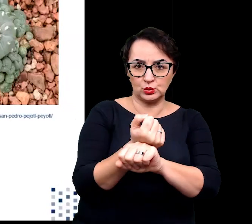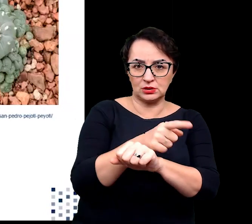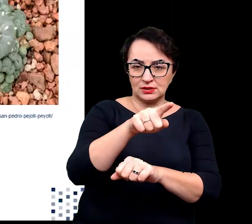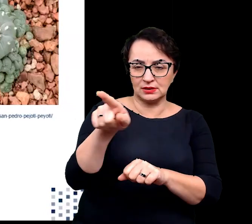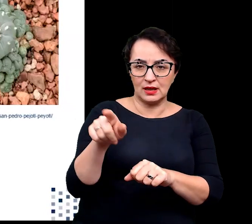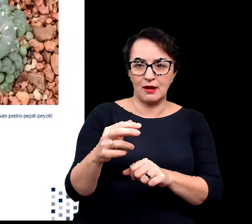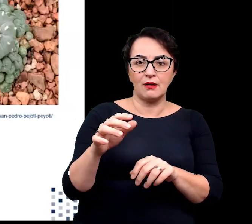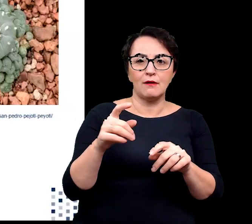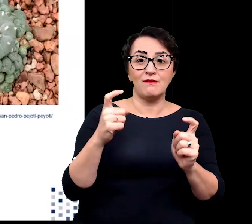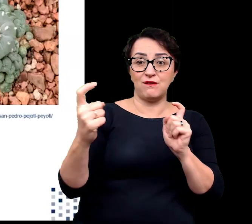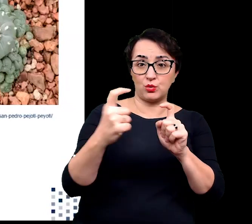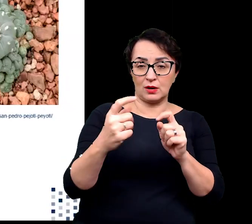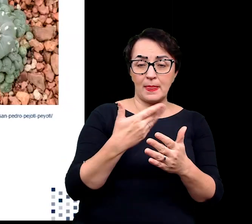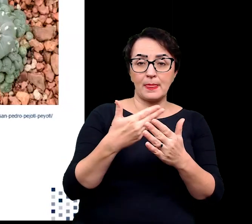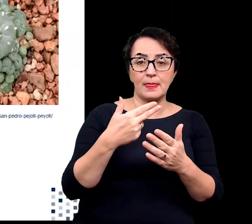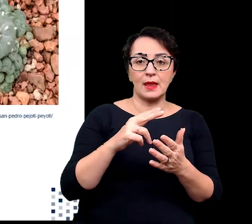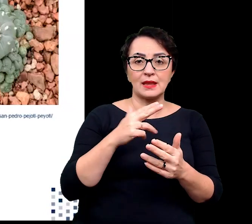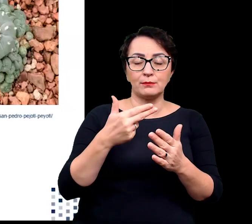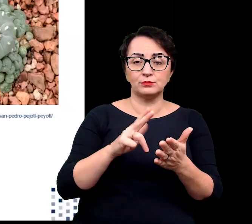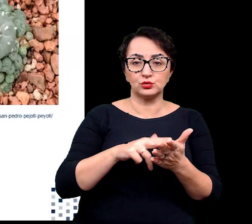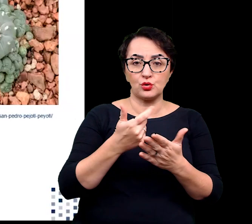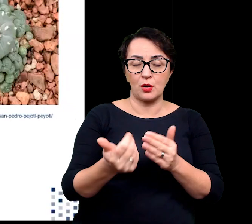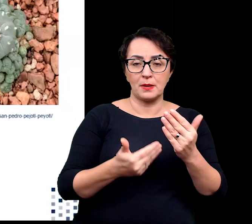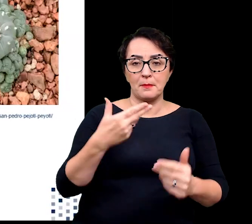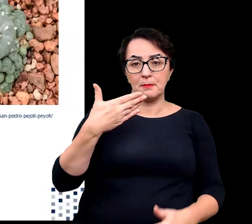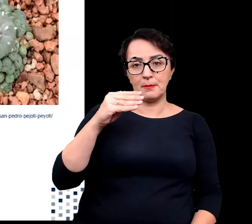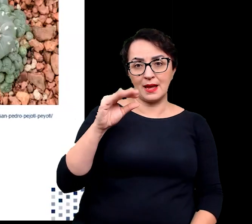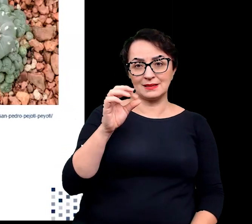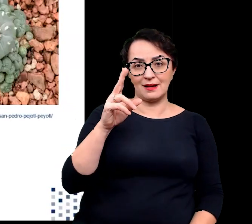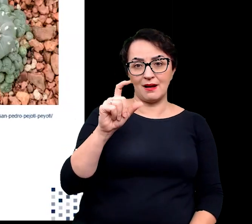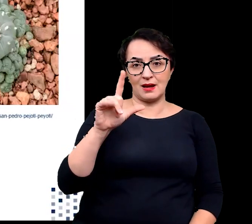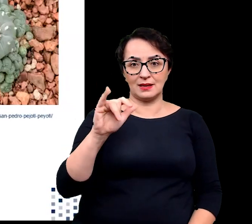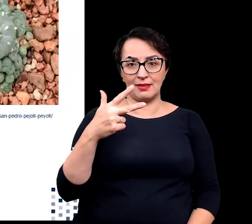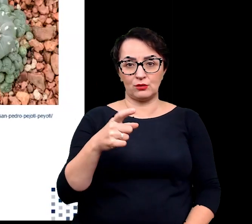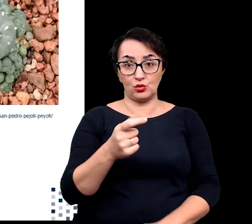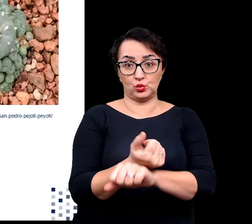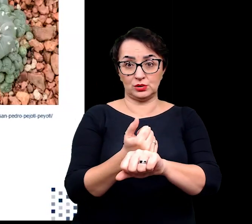np. meskaline, którą produkuje pejotl czy upodobniają się do otoczenia,